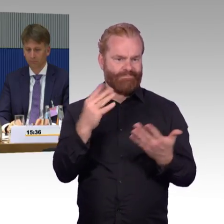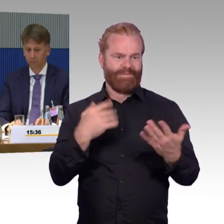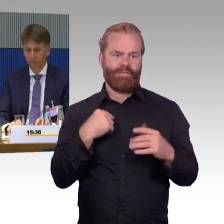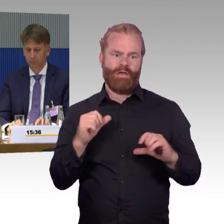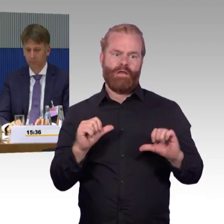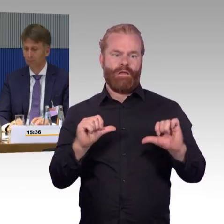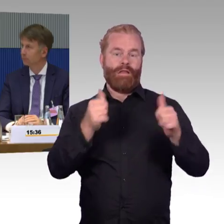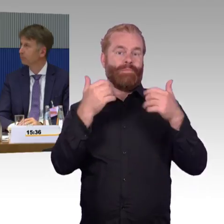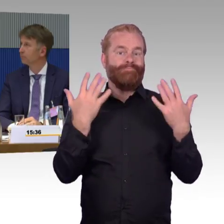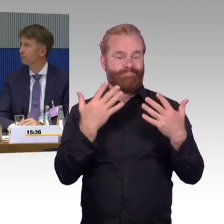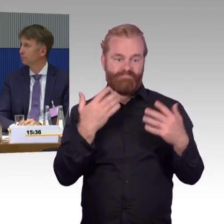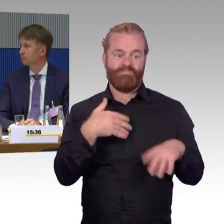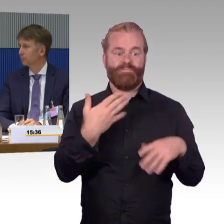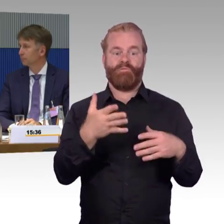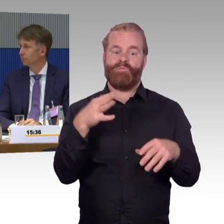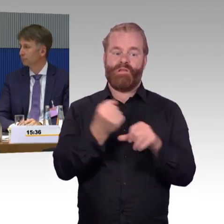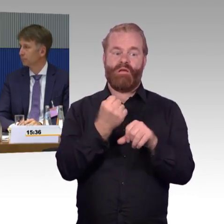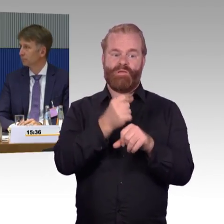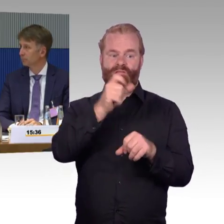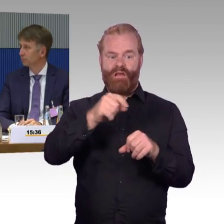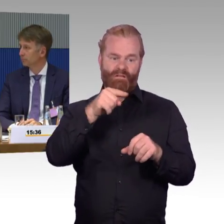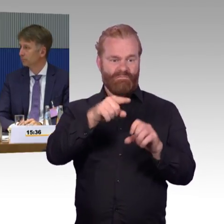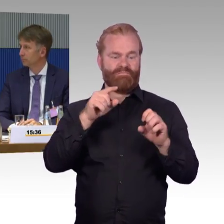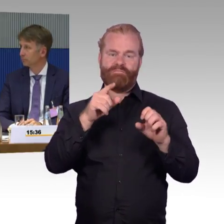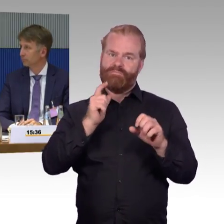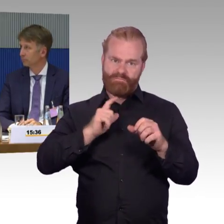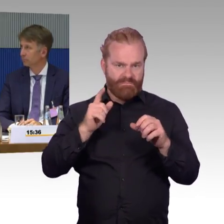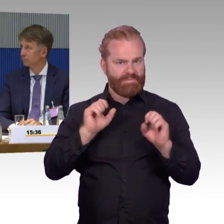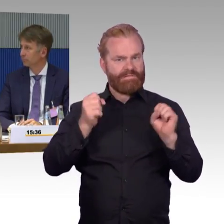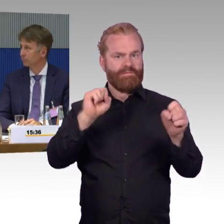die dort dann auch warten, auch bei Verspätungen, und dann sagen, das ist mir auch wichtig,